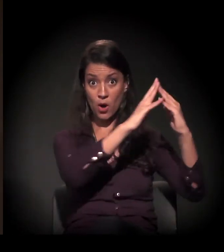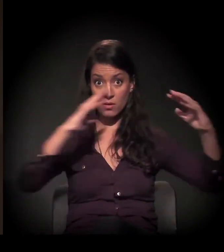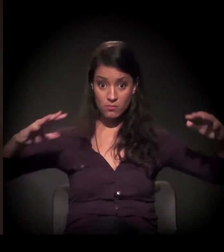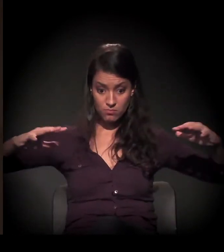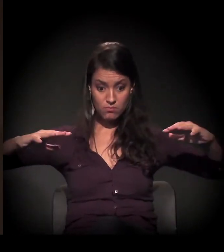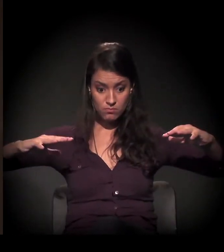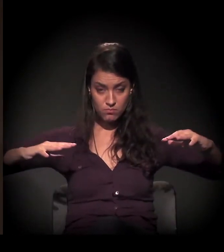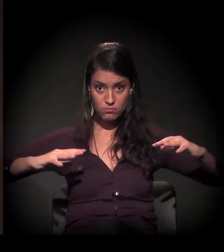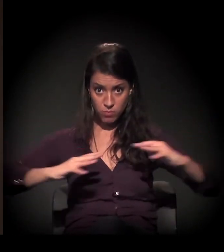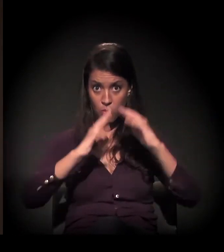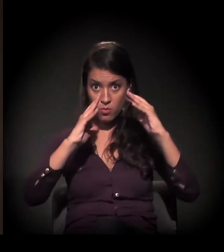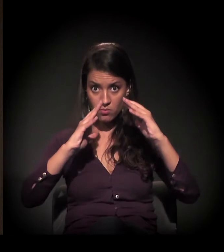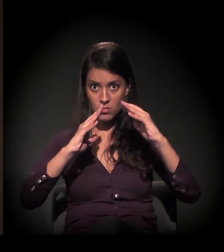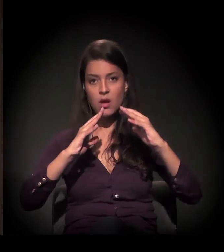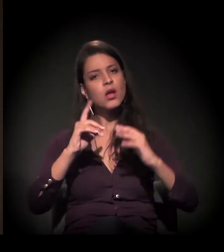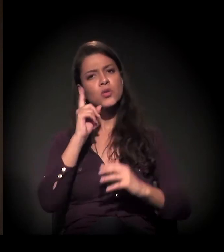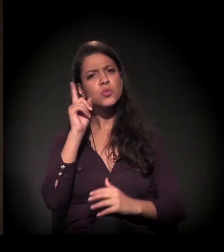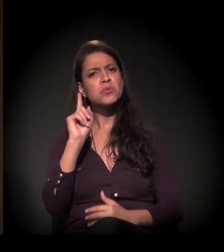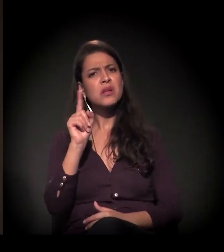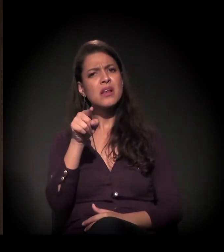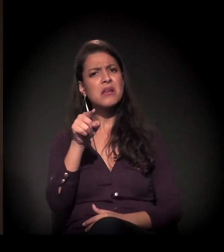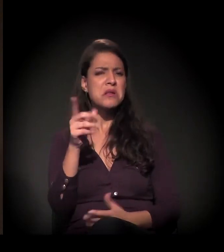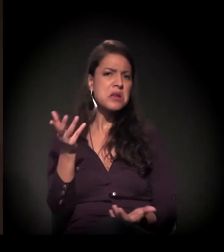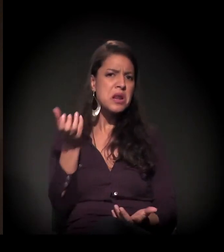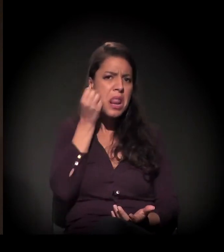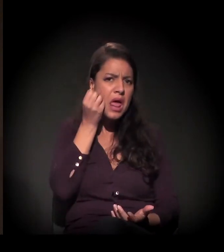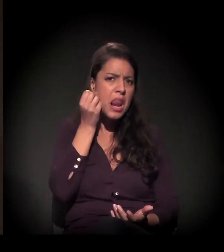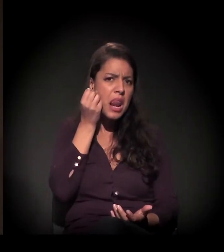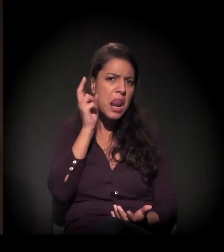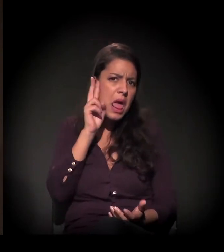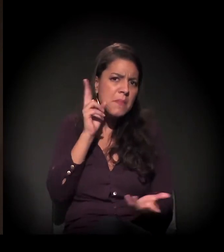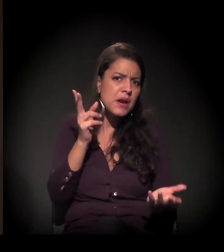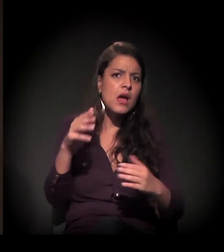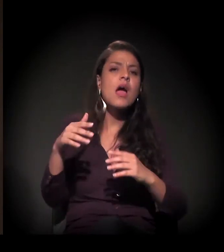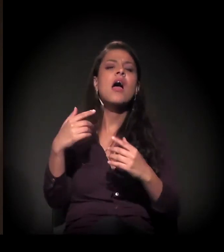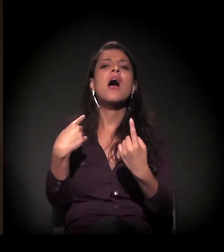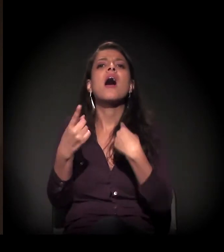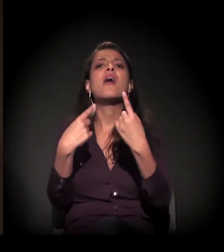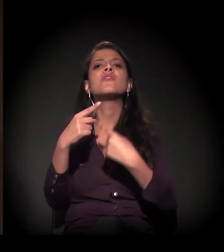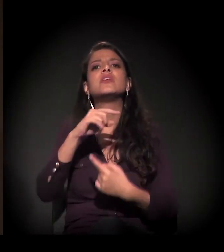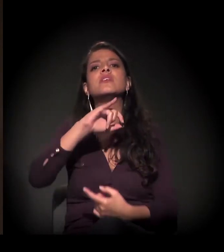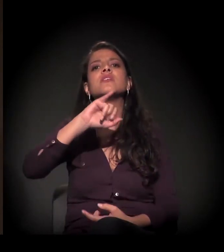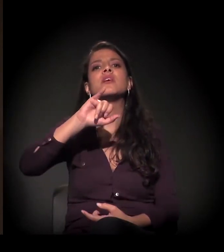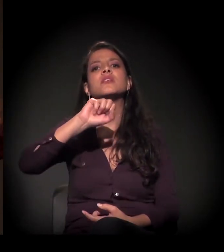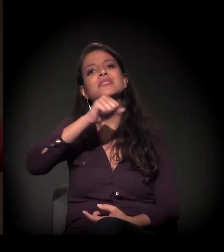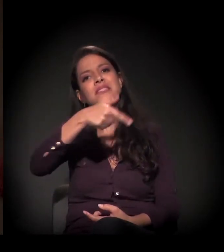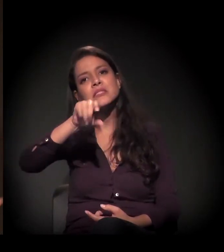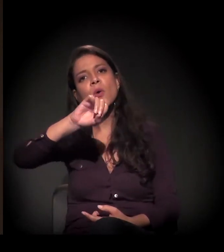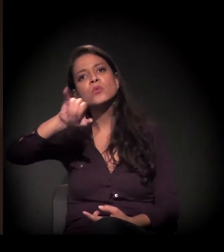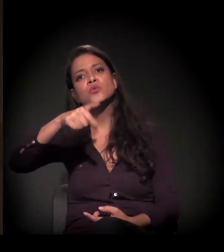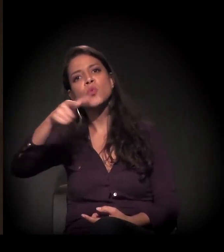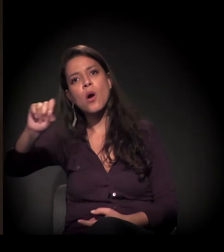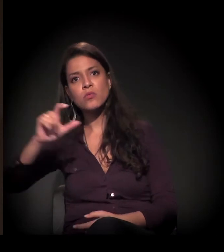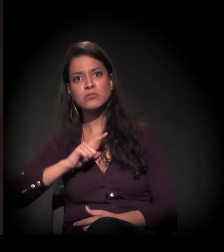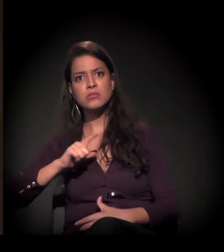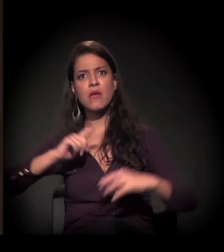naquela reintegração de posse − não sei se vocês lembram, ali na Avenida São João, que generalizou o confronto −,